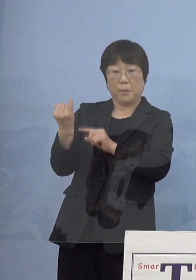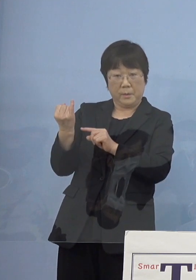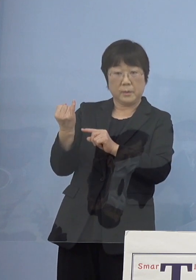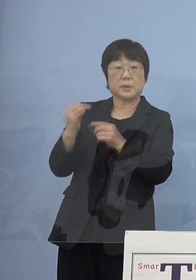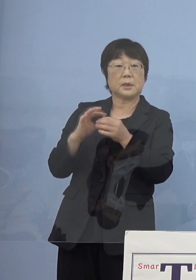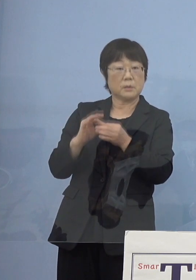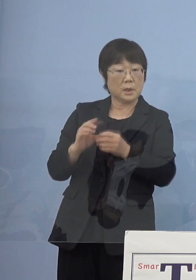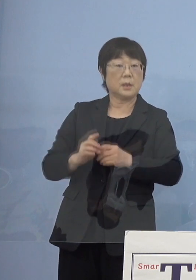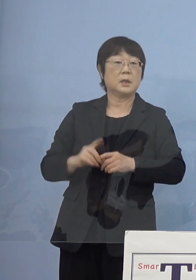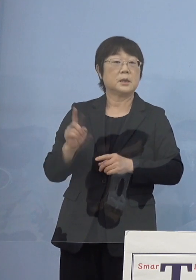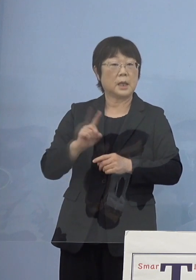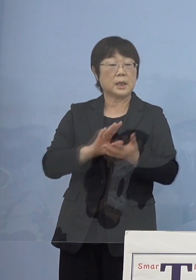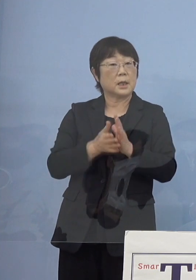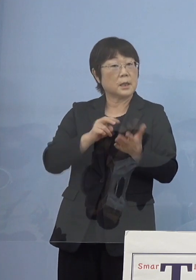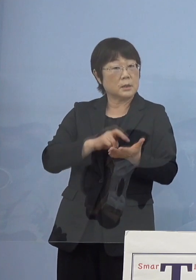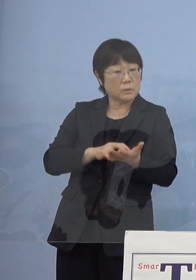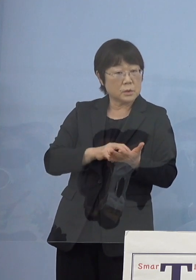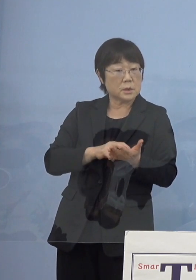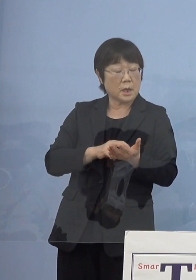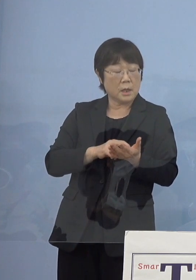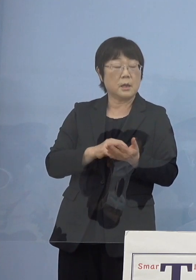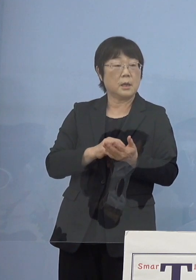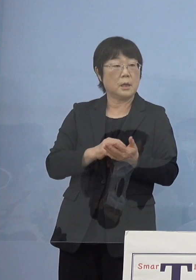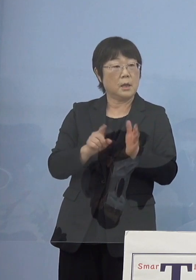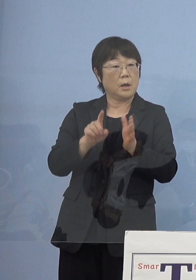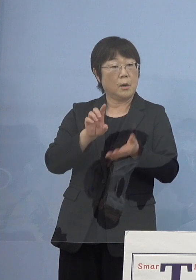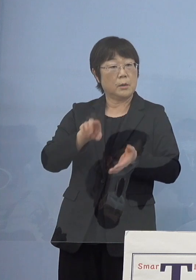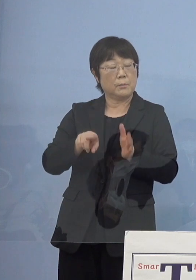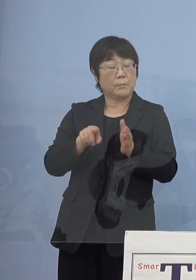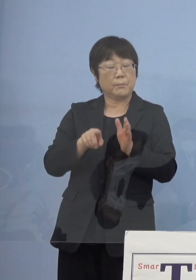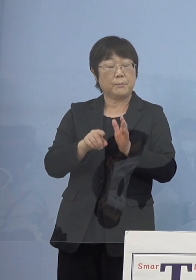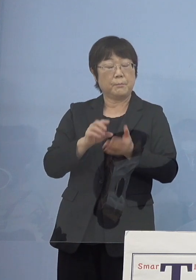何か賞を追贈するようなことは あり得るのかというのと